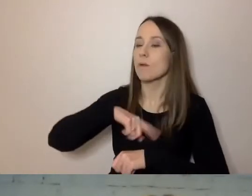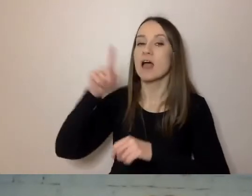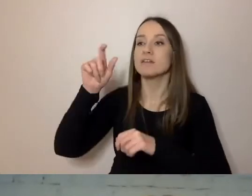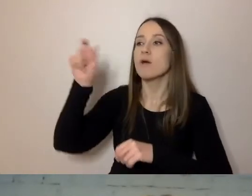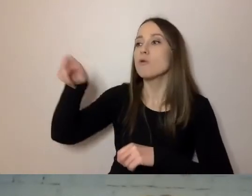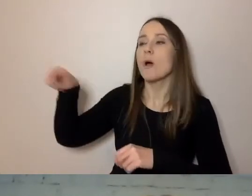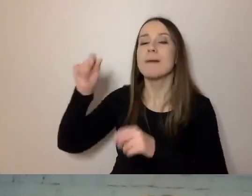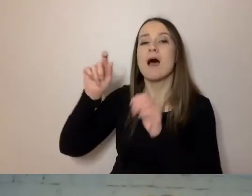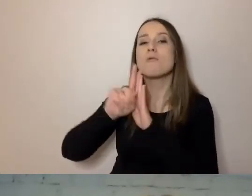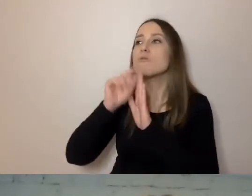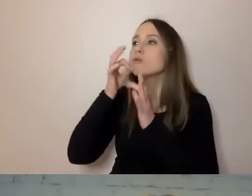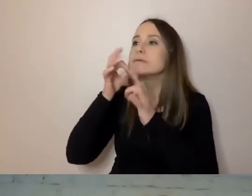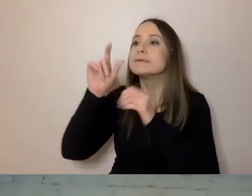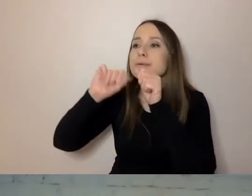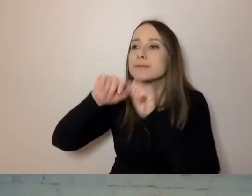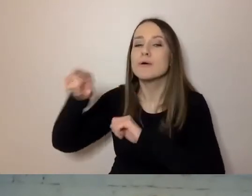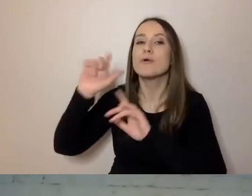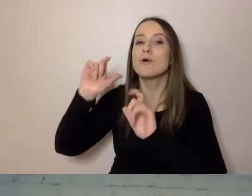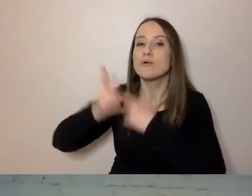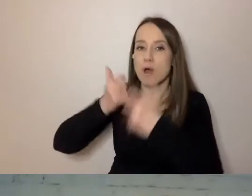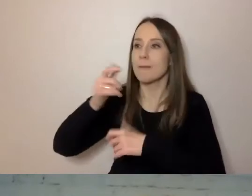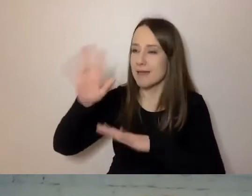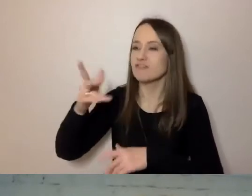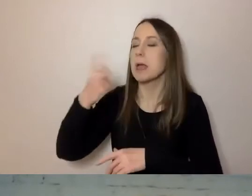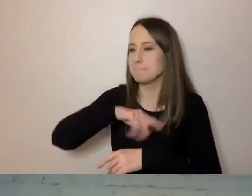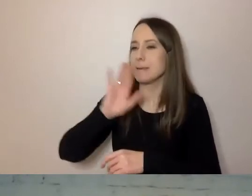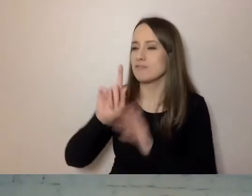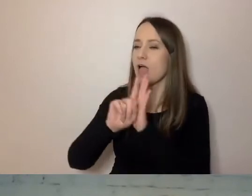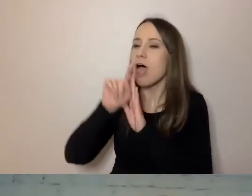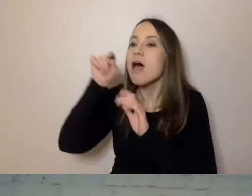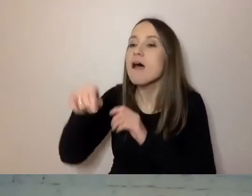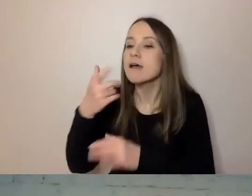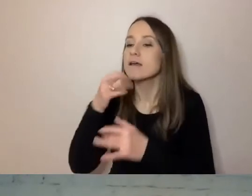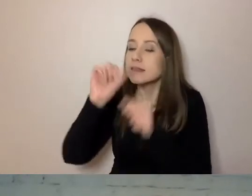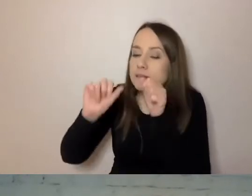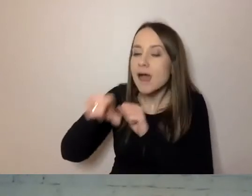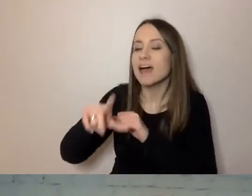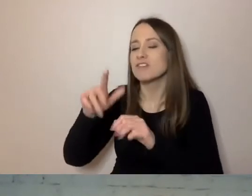co jakiś czas będziemy szli do komórki i sprawdzali, czy to już jest proste, zrozumiałe pisanie.